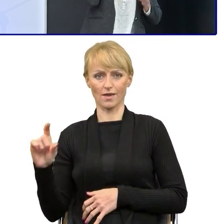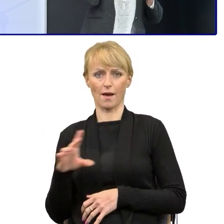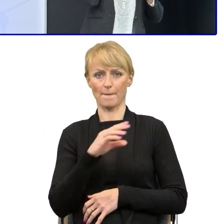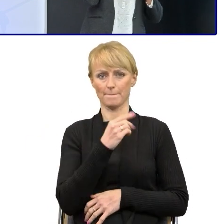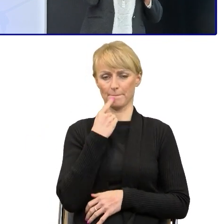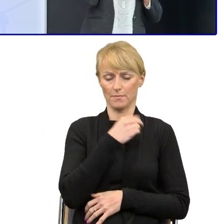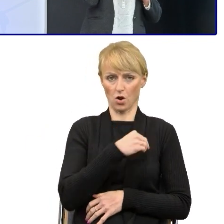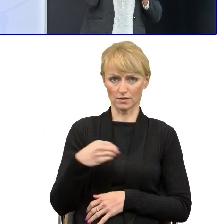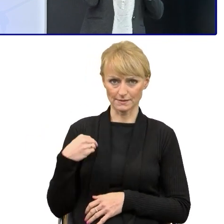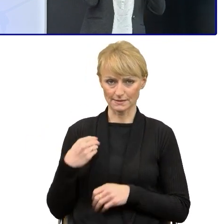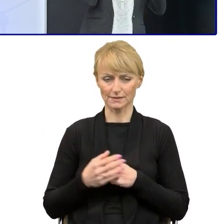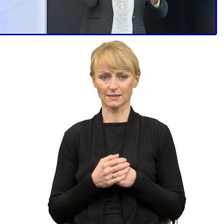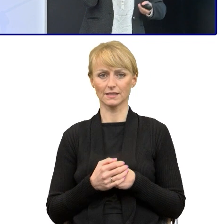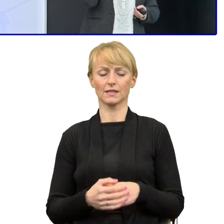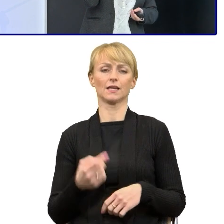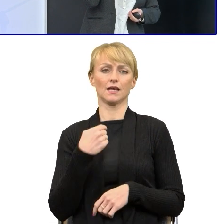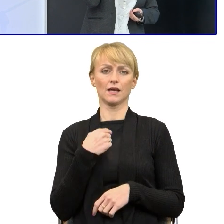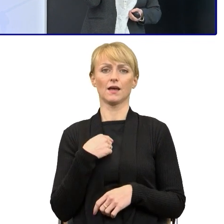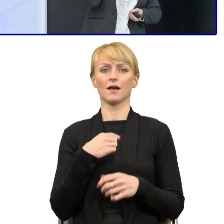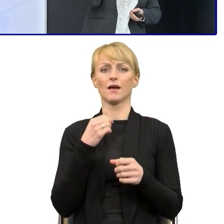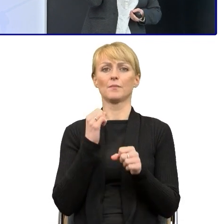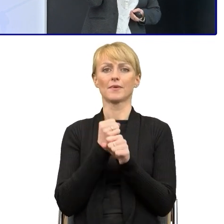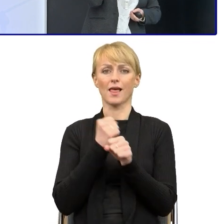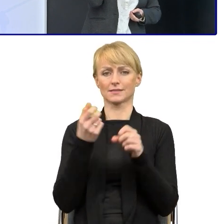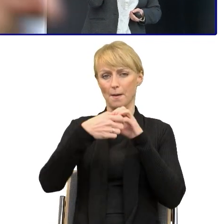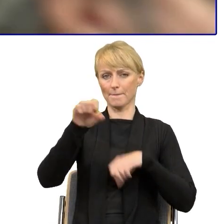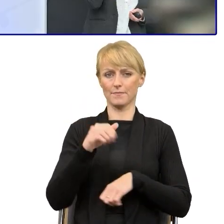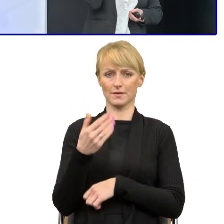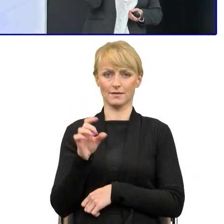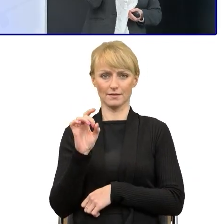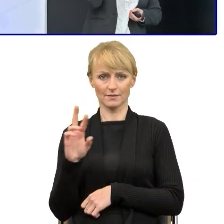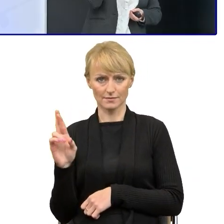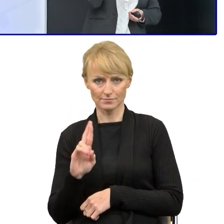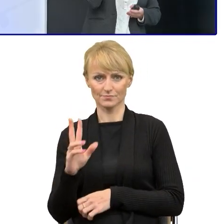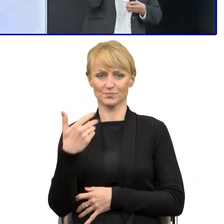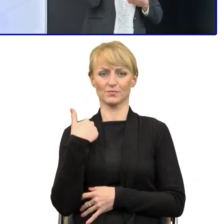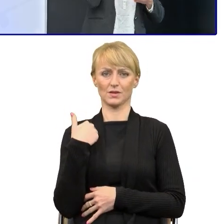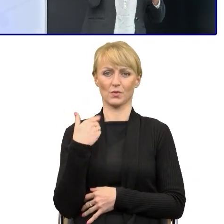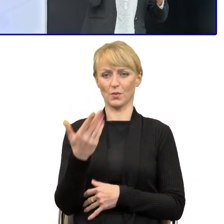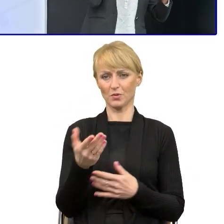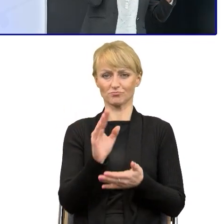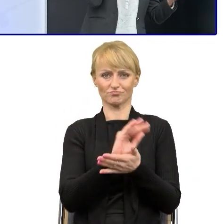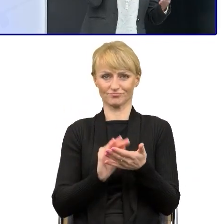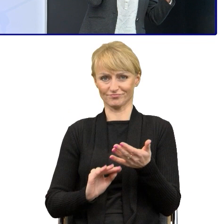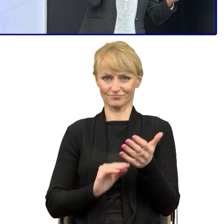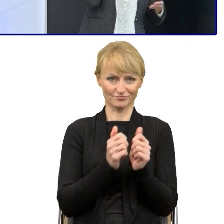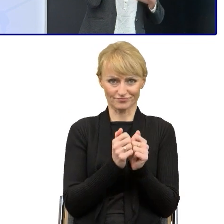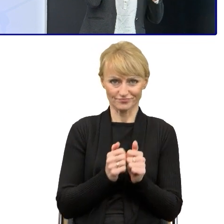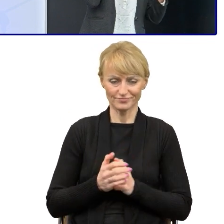także pracę magisterską pisałam z SMS-u, bo językoznawstwo zawsze mnie pasjonowało, więc dziś ta miłość do języka polskiego została.